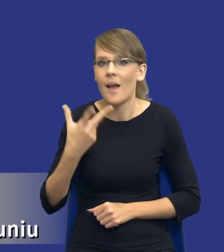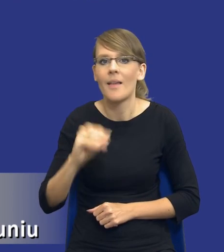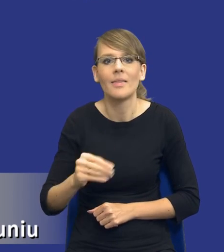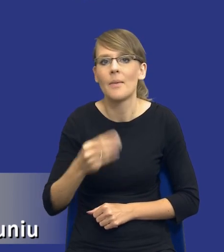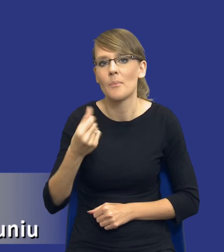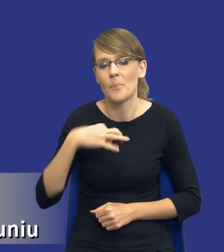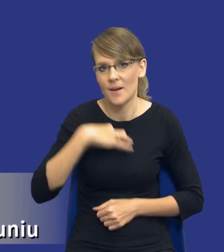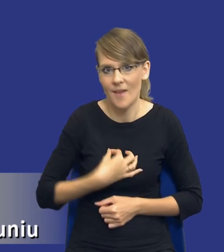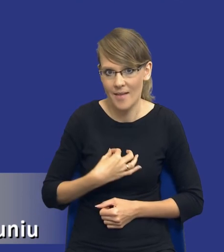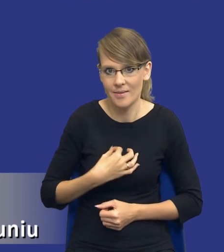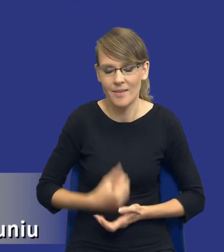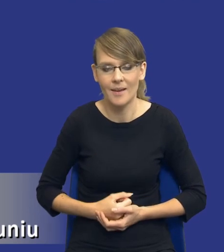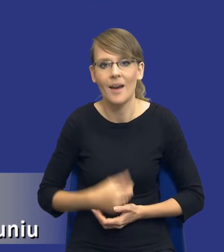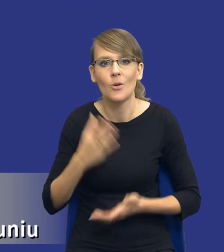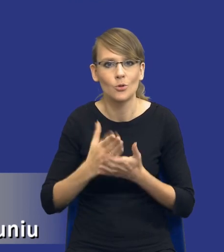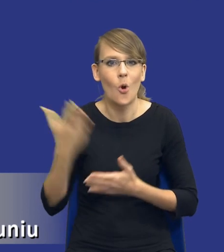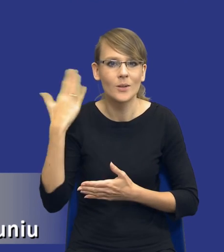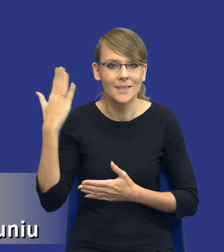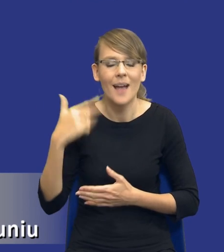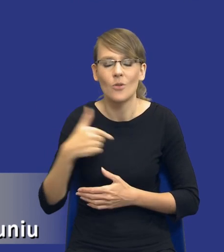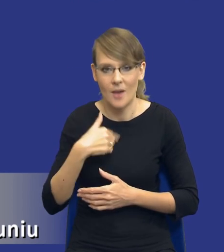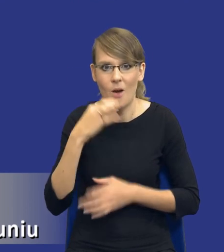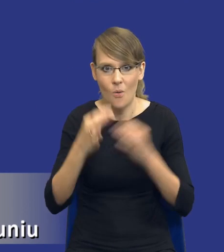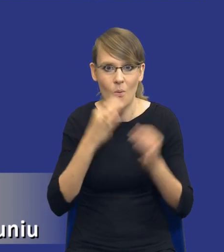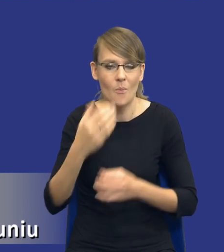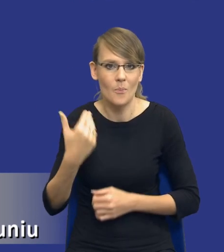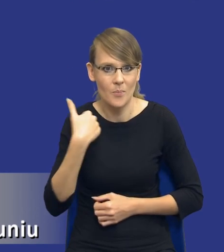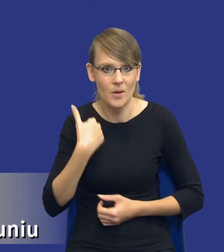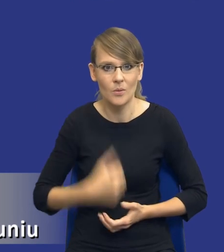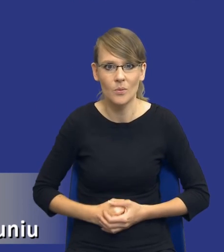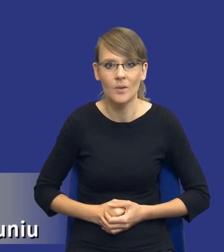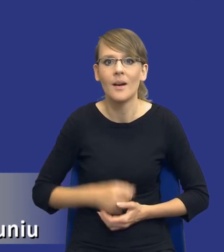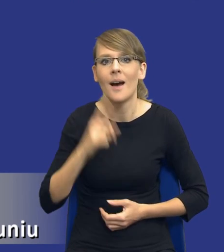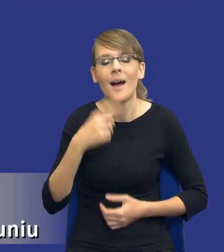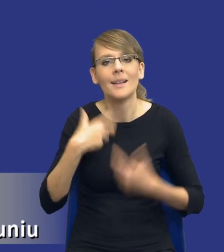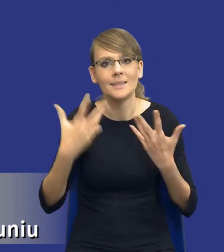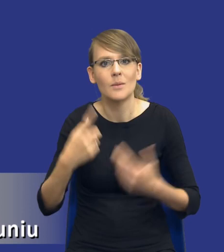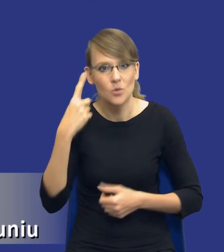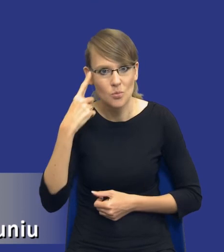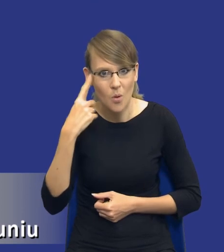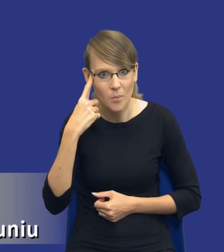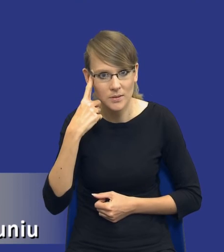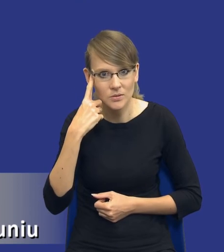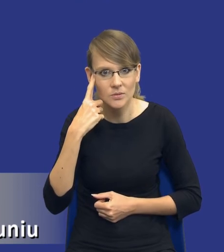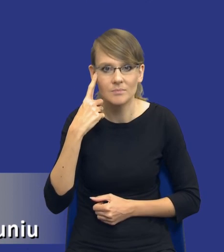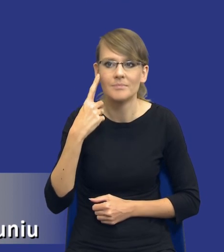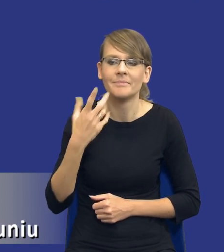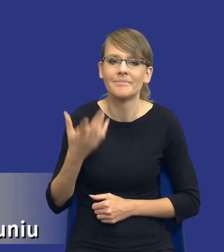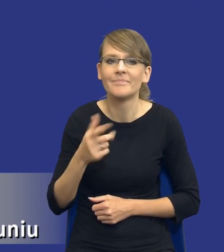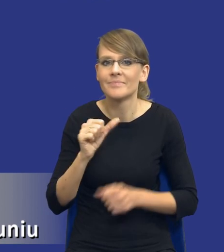Ja już mówiłem o tym na naszym ostatnim spotkaniu, ale chciałbym to przypomnieć. Jest taka jakaś taka dziwna zależność, że